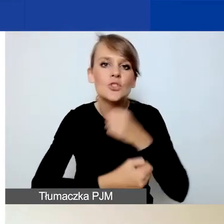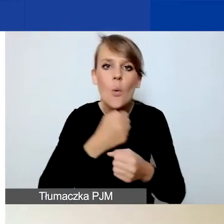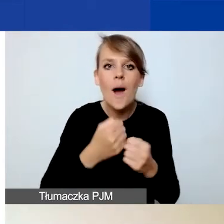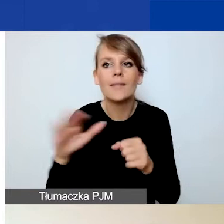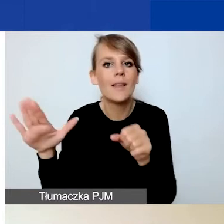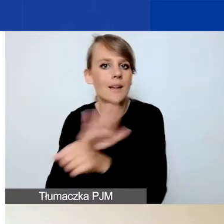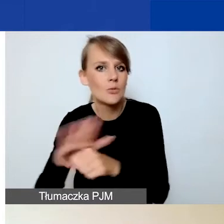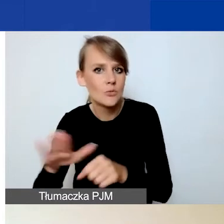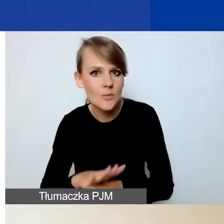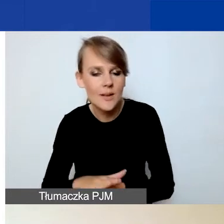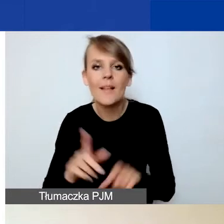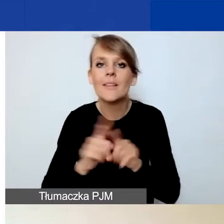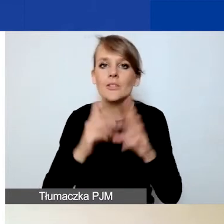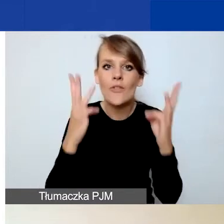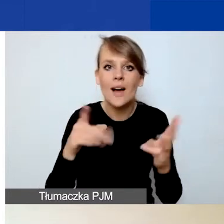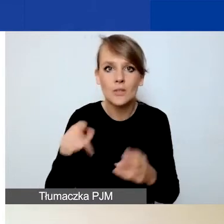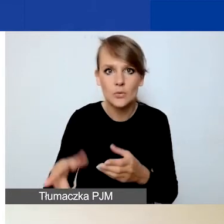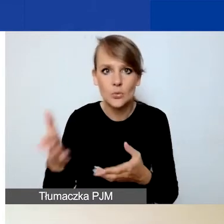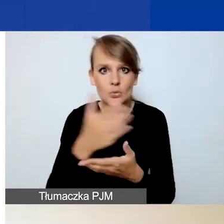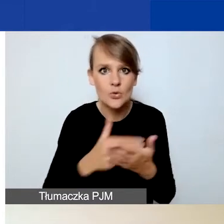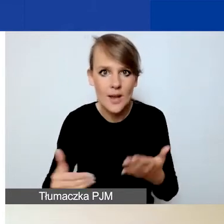I co istotne, w tej części musicie państwo